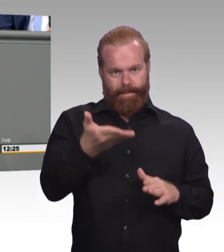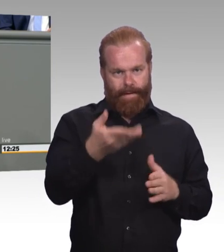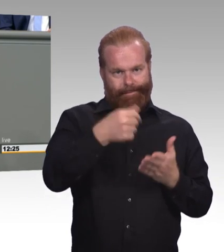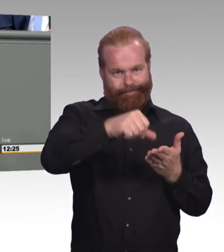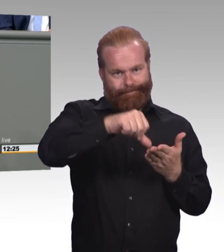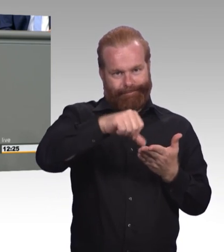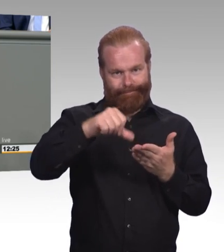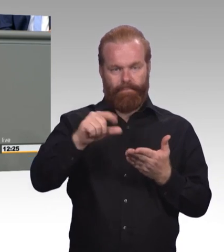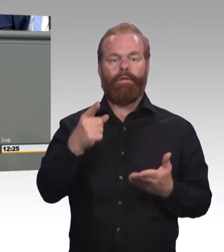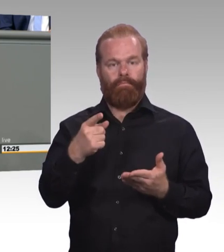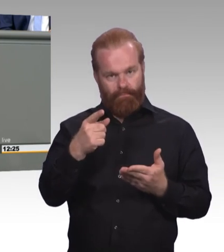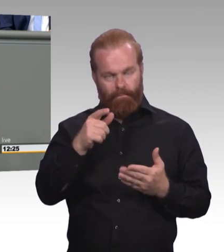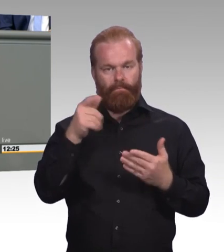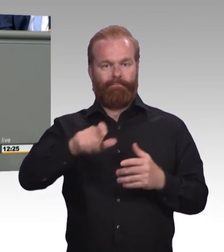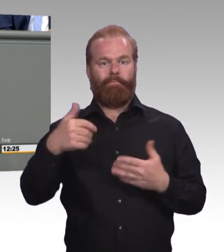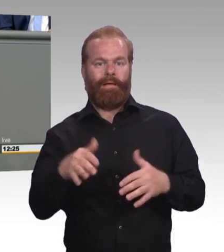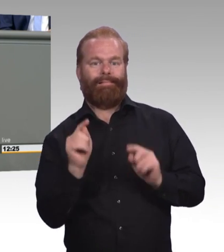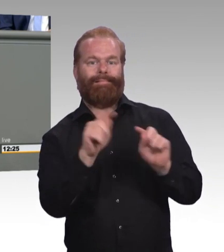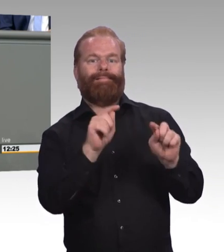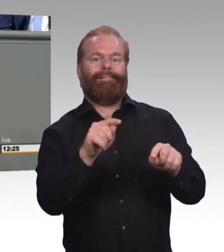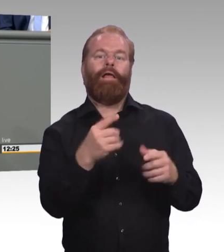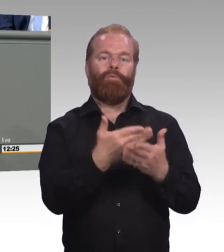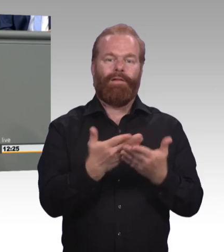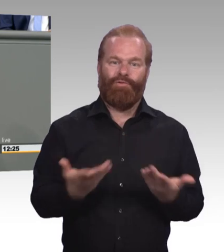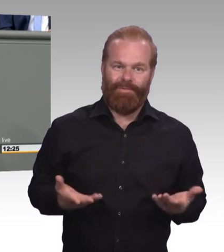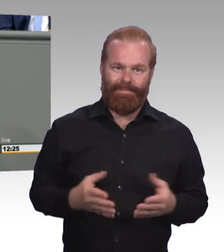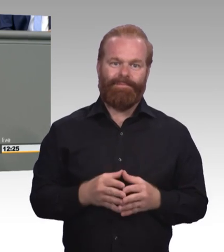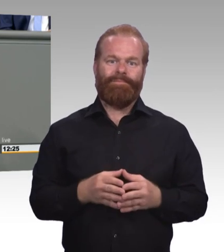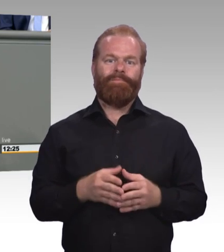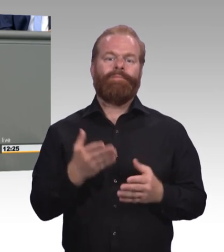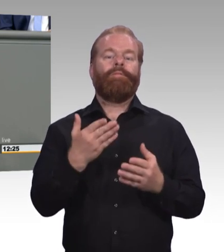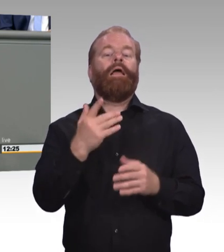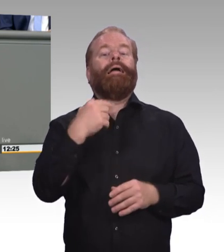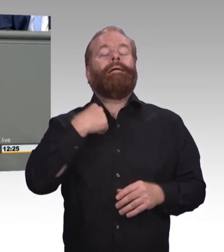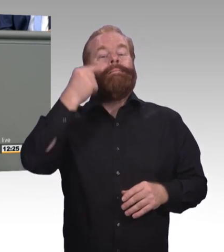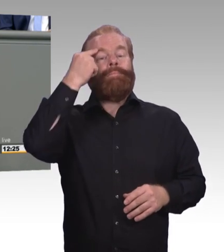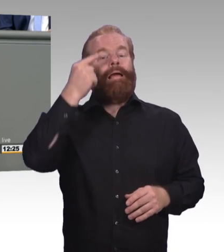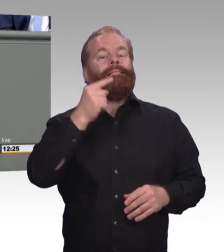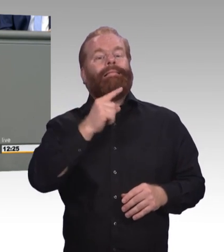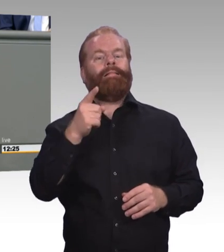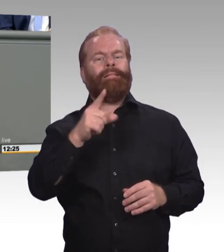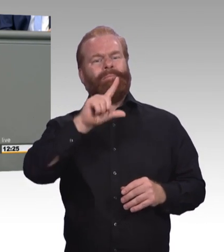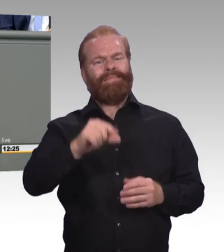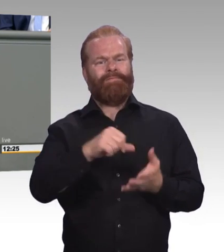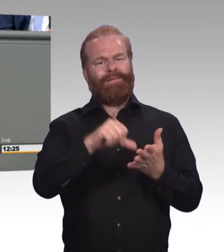allein die Herausforderung nämlich nicht meistern wird, vor denen unser Berufsbildungssystem heute steht.